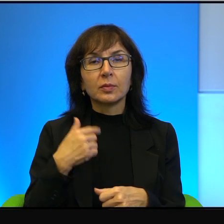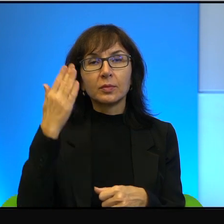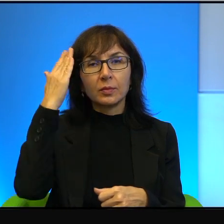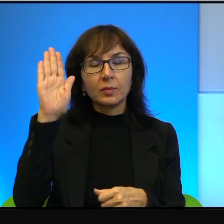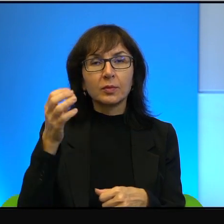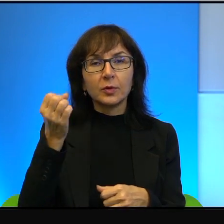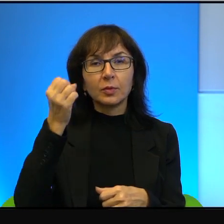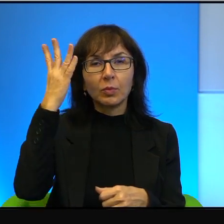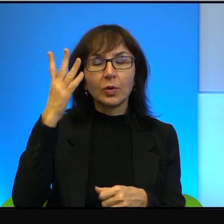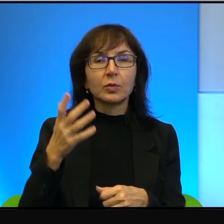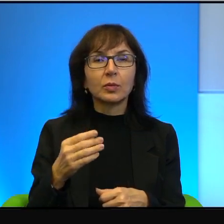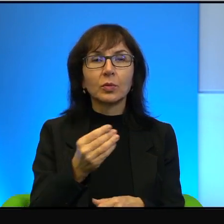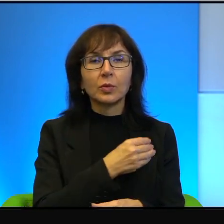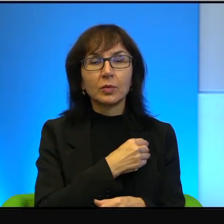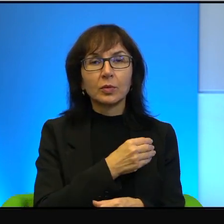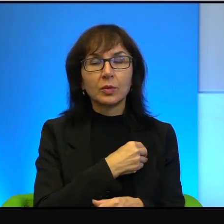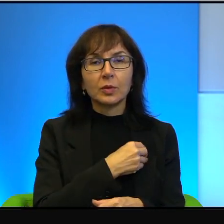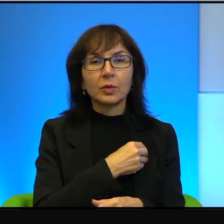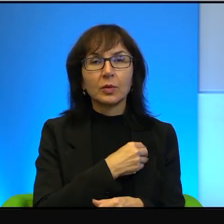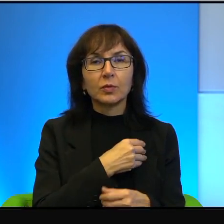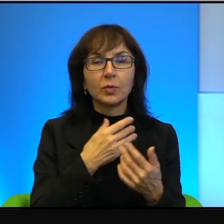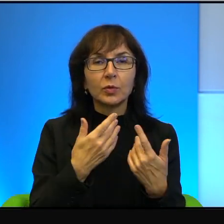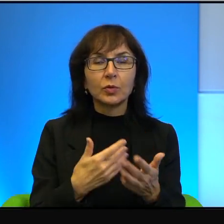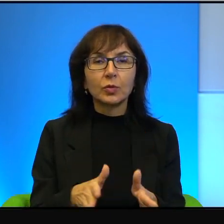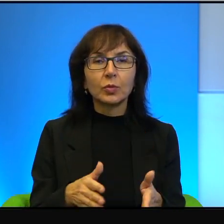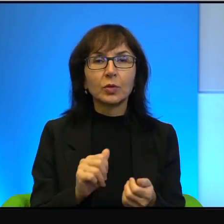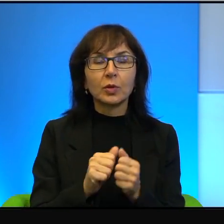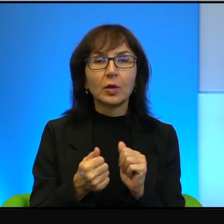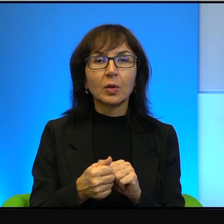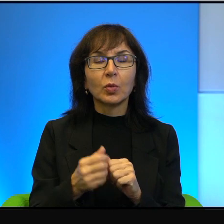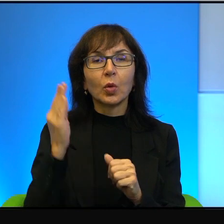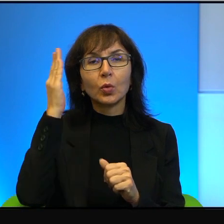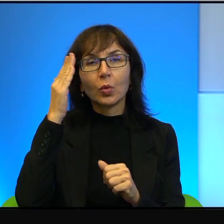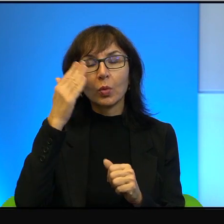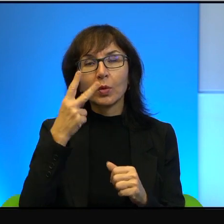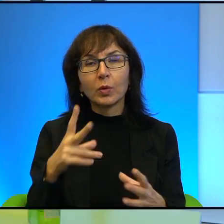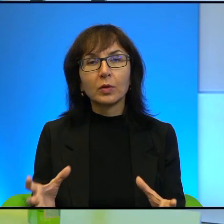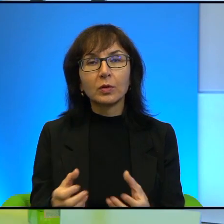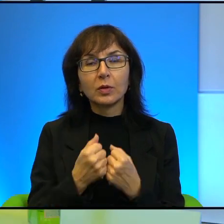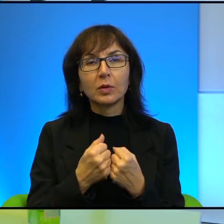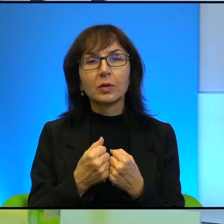i uczciwym zgubić, niż z głupim znaleźć. Tak jestem zrobiony,